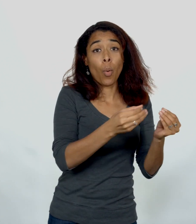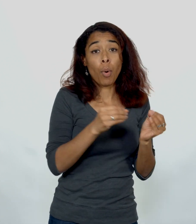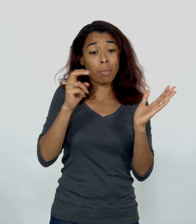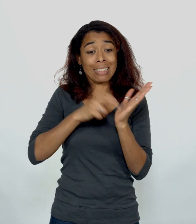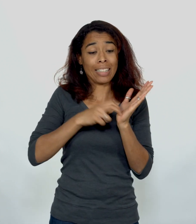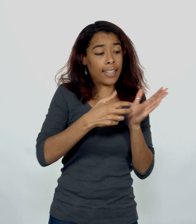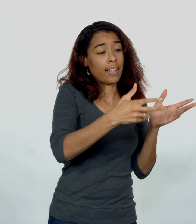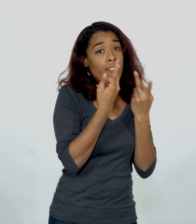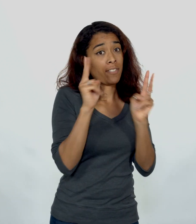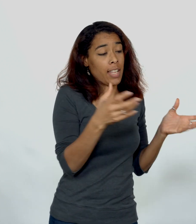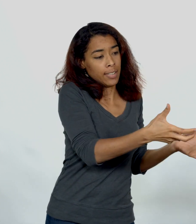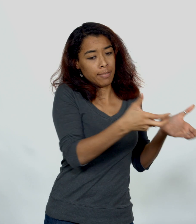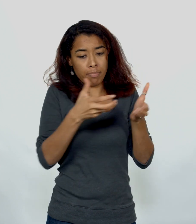Syriens